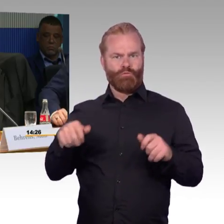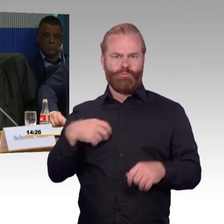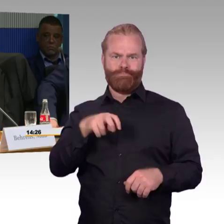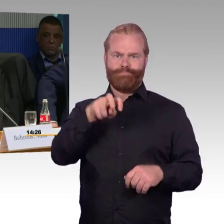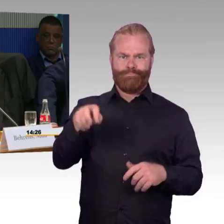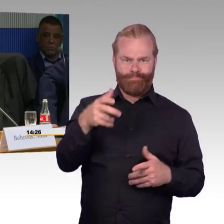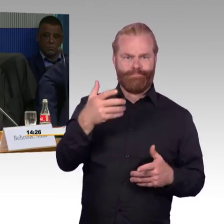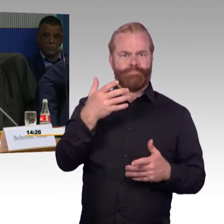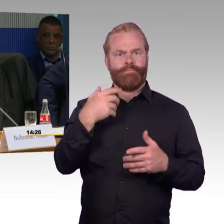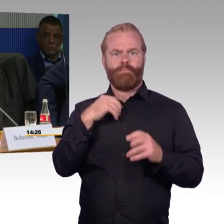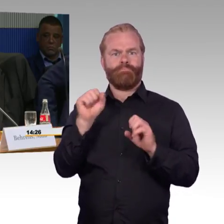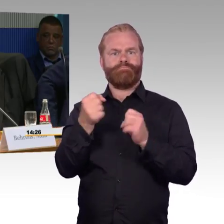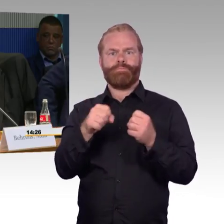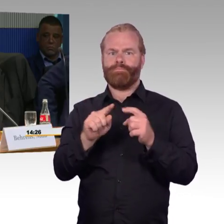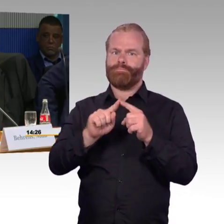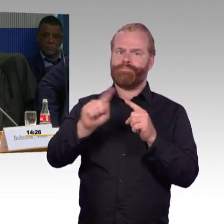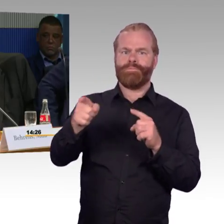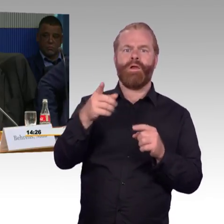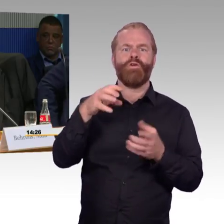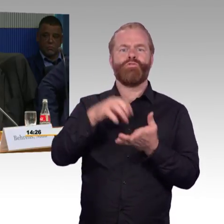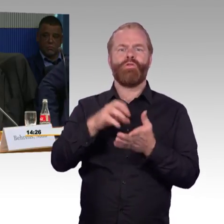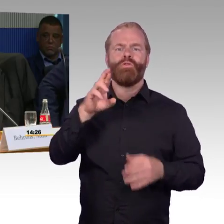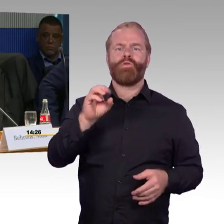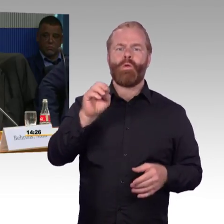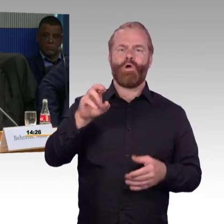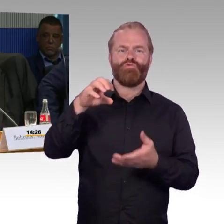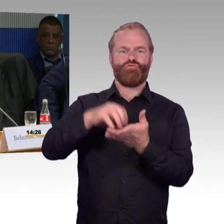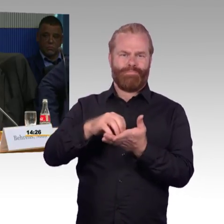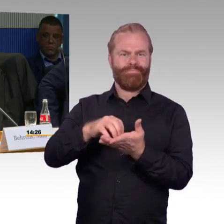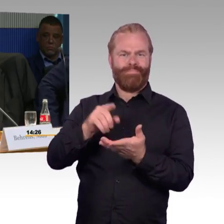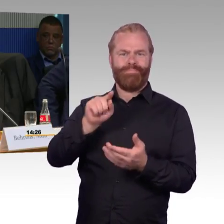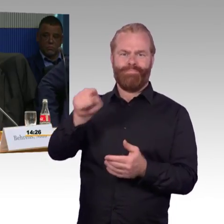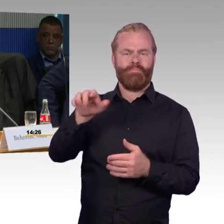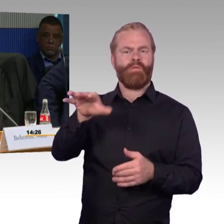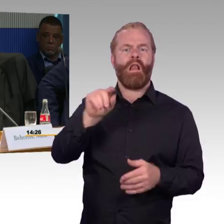einen freien Haltepunkt benutzen, die Schiene queren